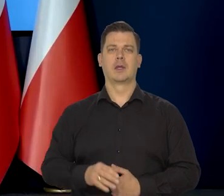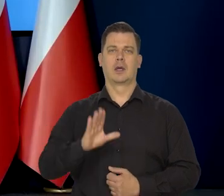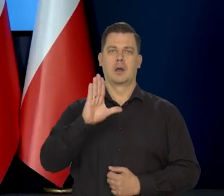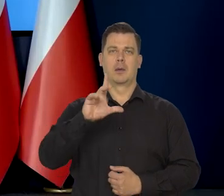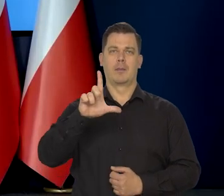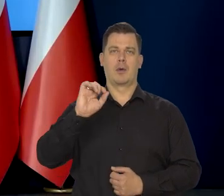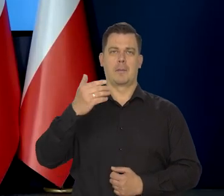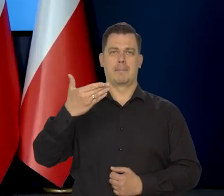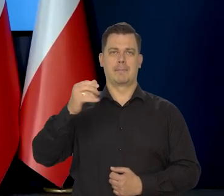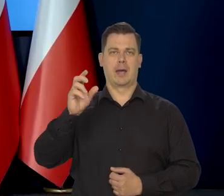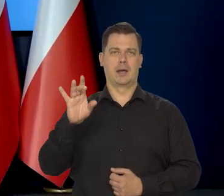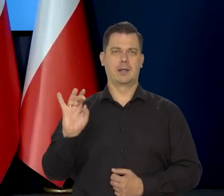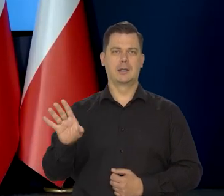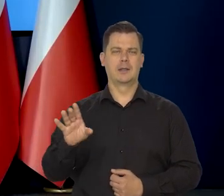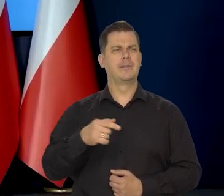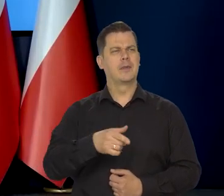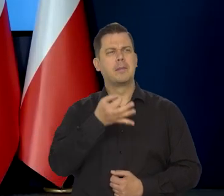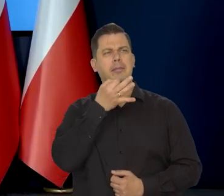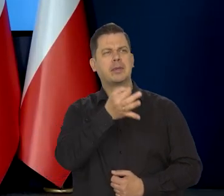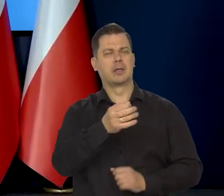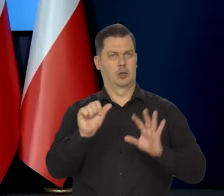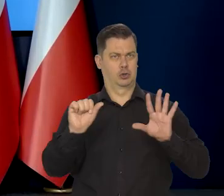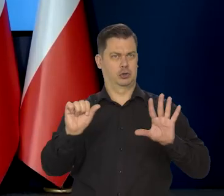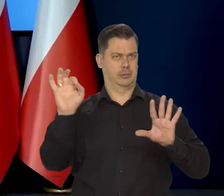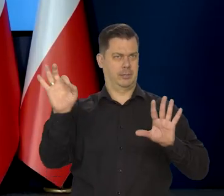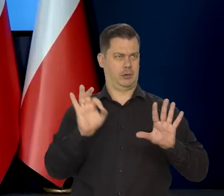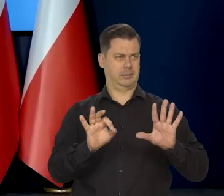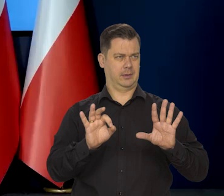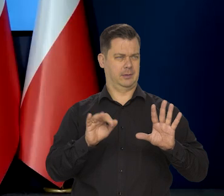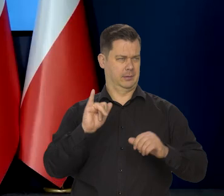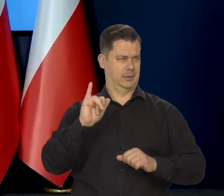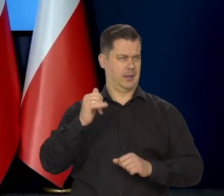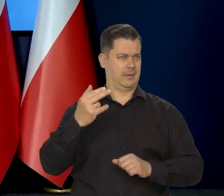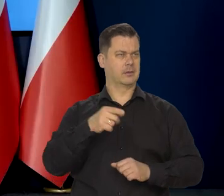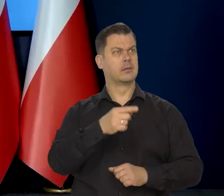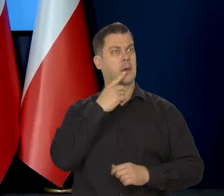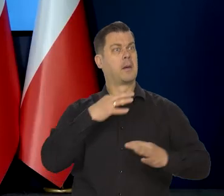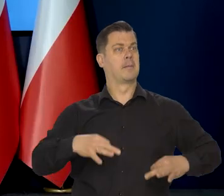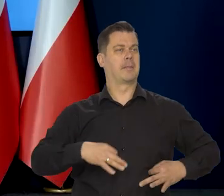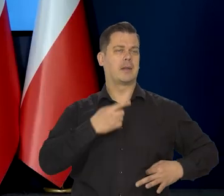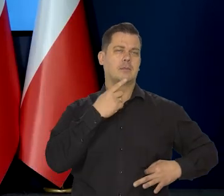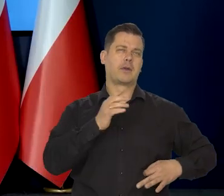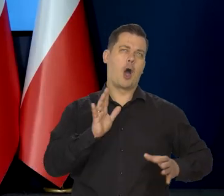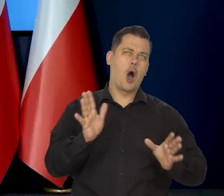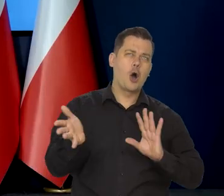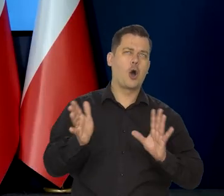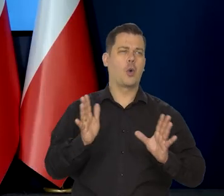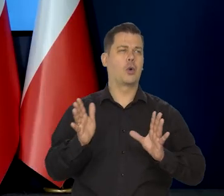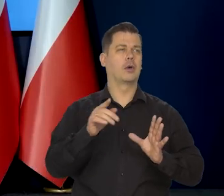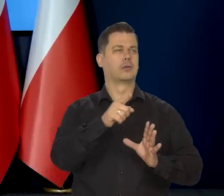Panie profesorze, pytanie mam o tę 6% inflację na koniec roku. Pan zaznaczył, że to jest jakby Pana opinia...